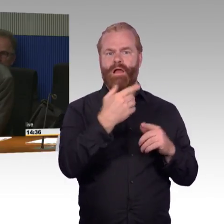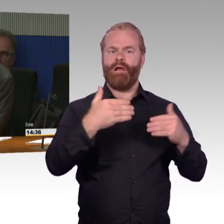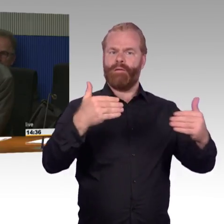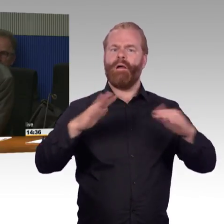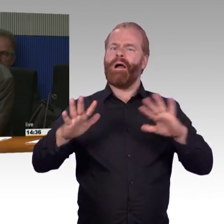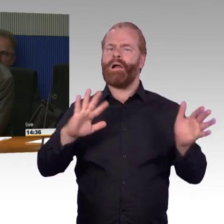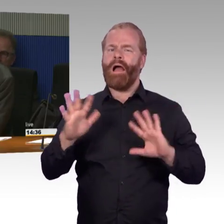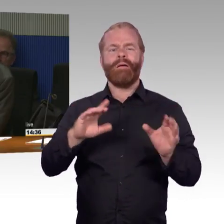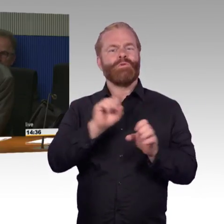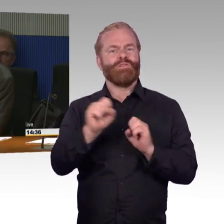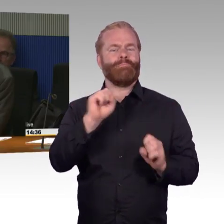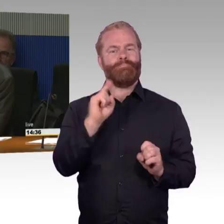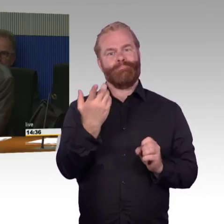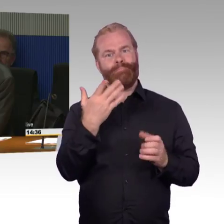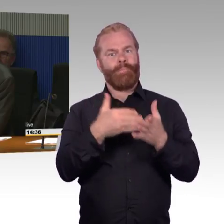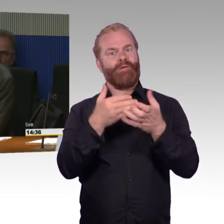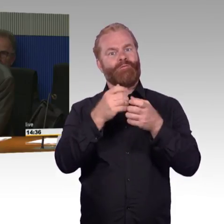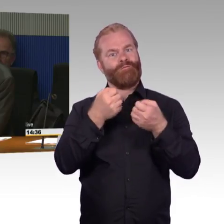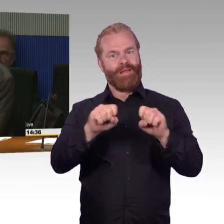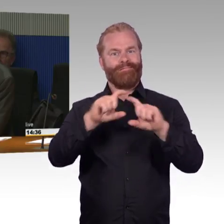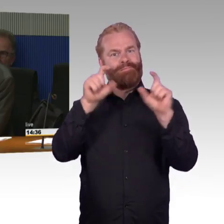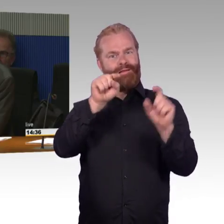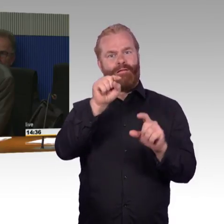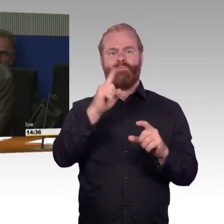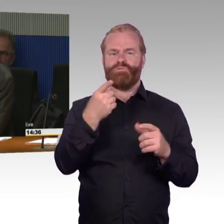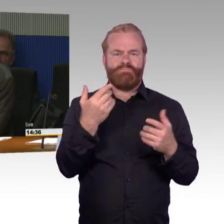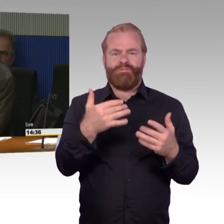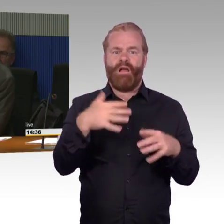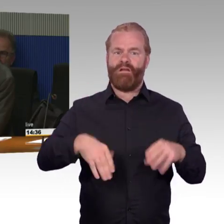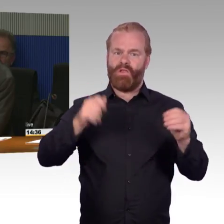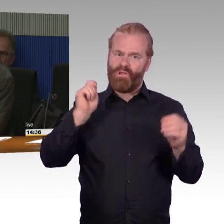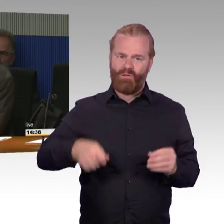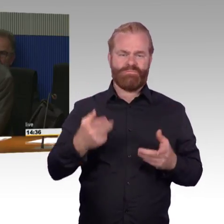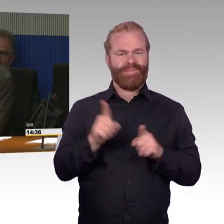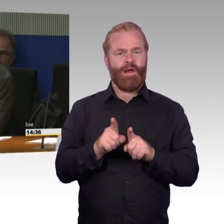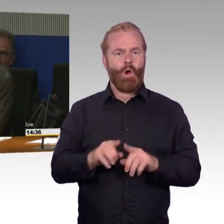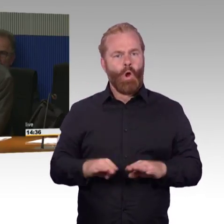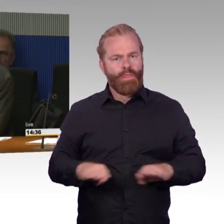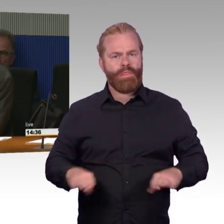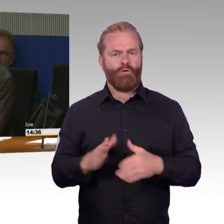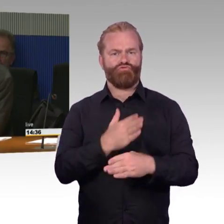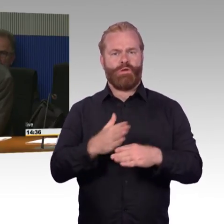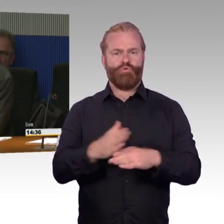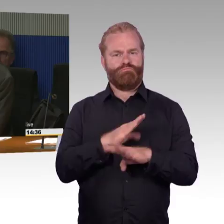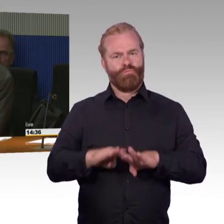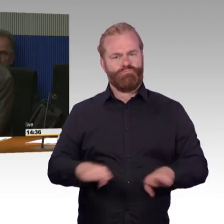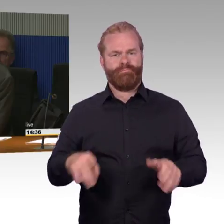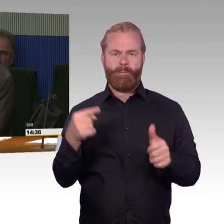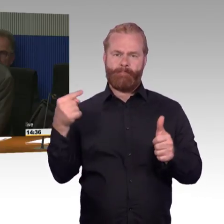und zwar geht es um die Frage von Aufzügen, teilweise auch Rolltreppen an Bahnhöfen.